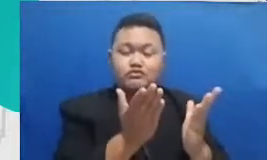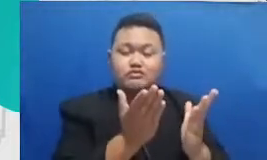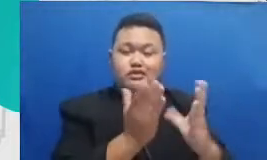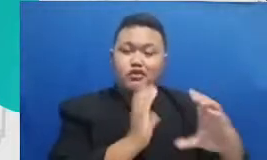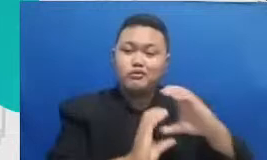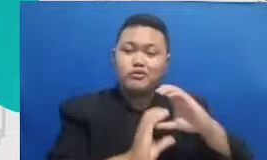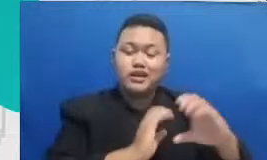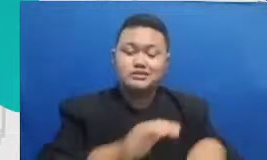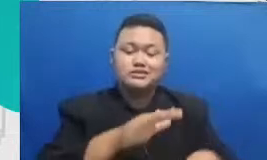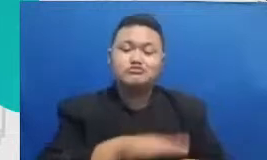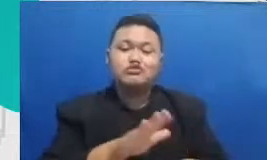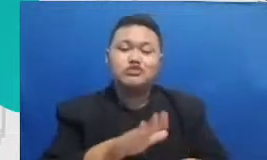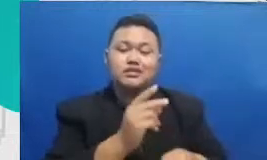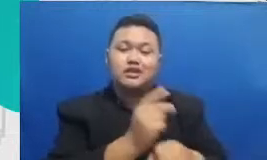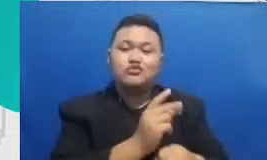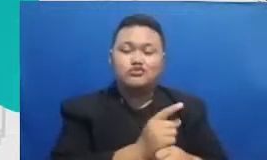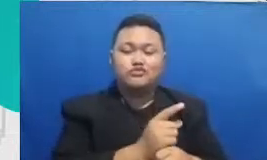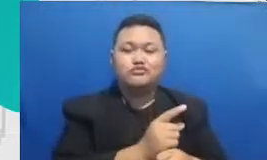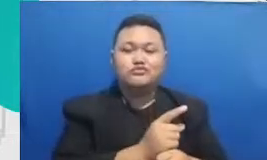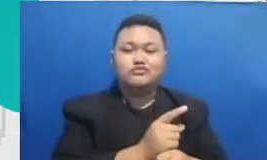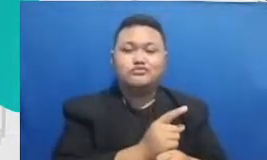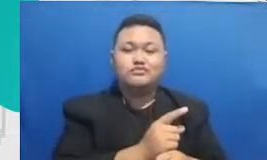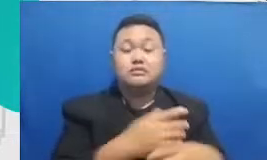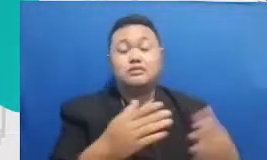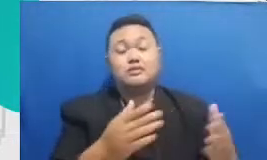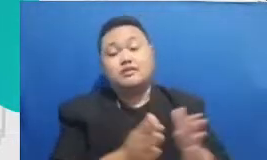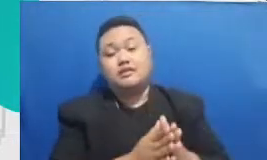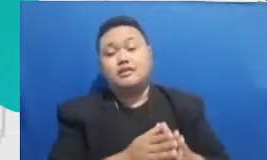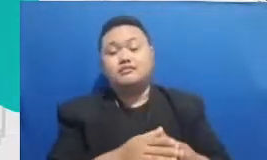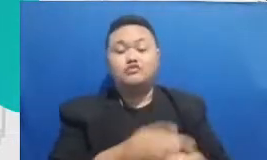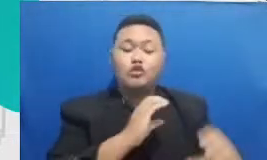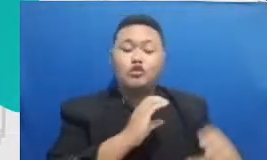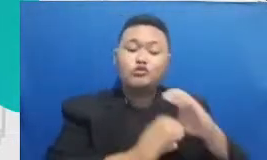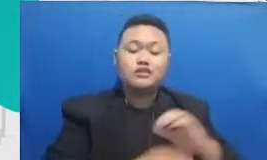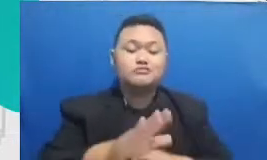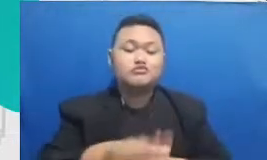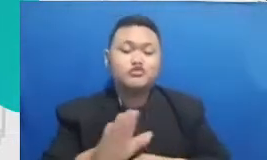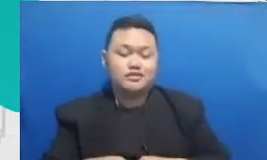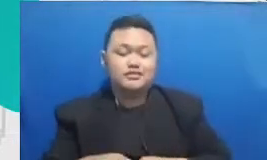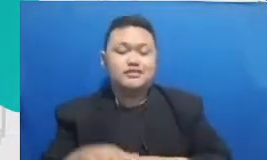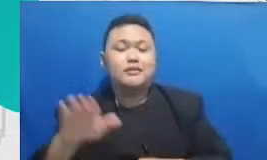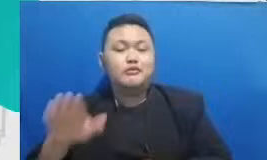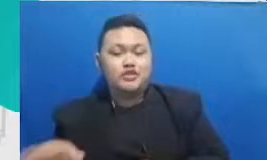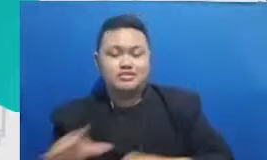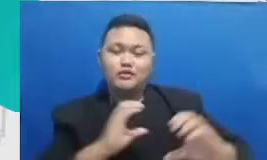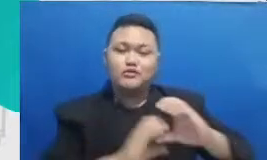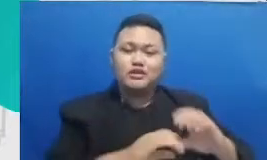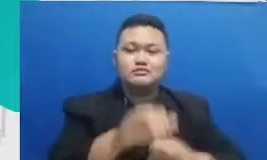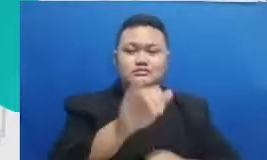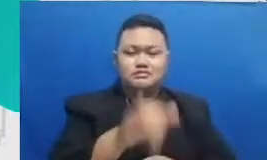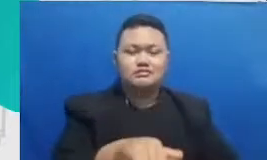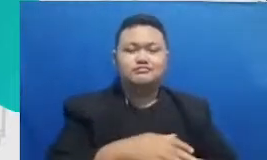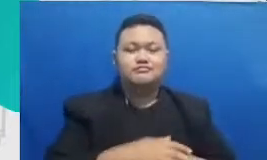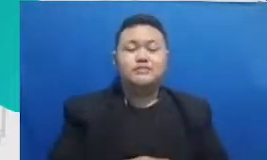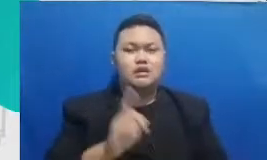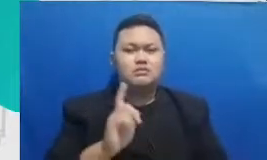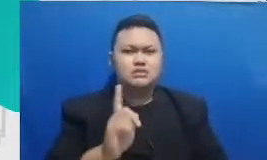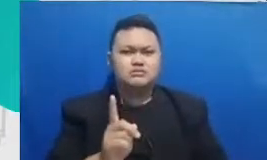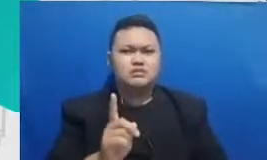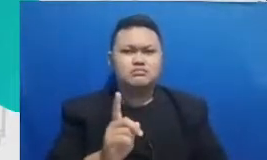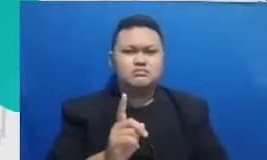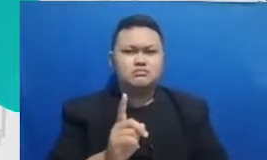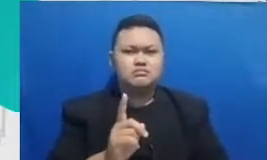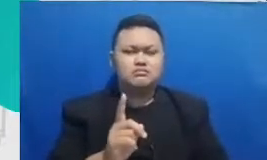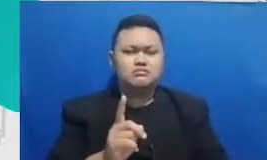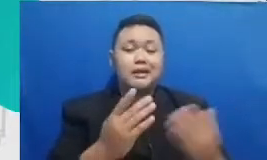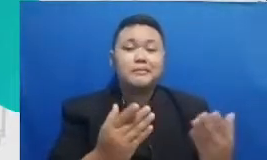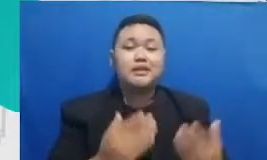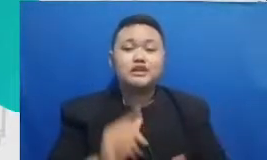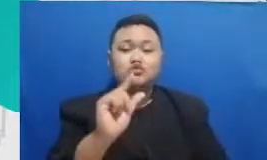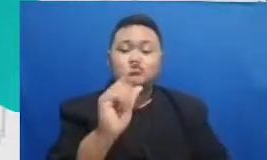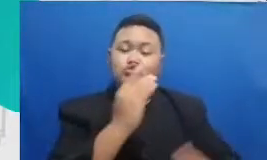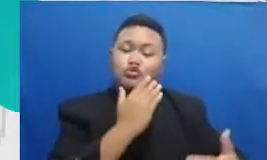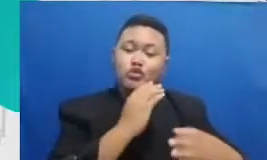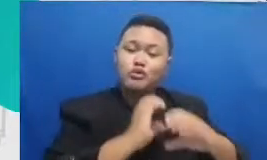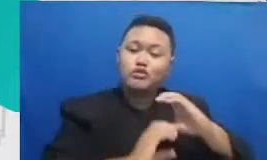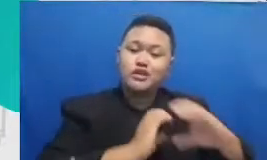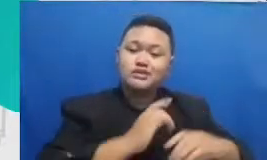kenapa aplikasi untuk interaksi itu sangat penting karena di dalam aplikasi-aplikasi interaksi lah